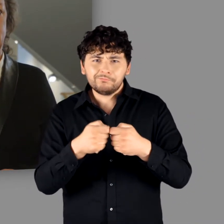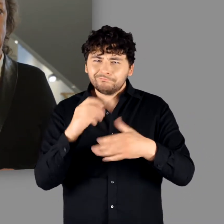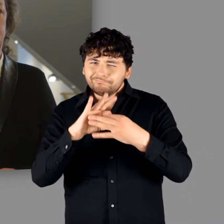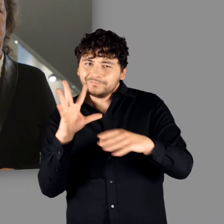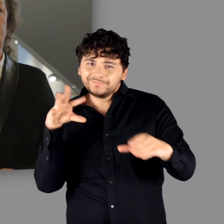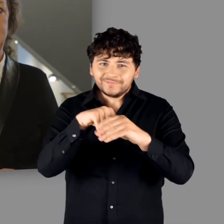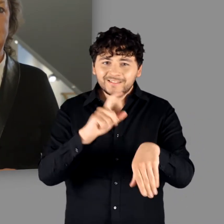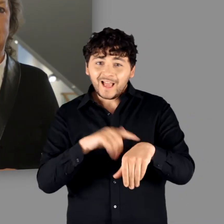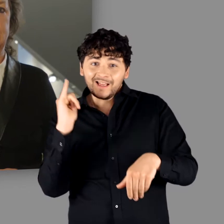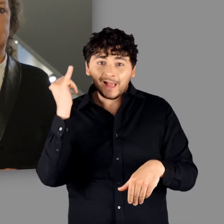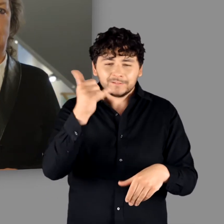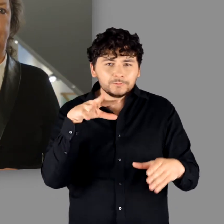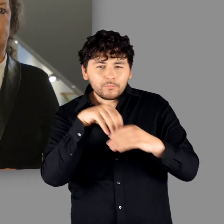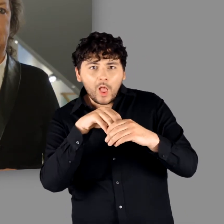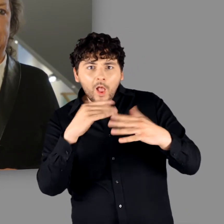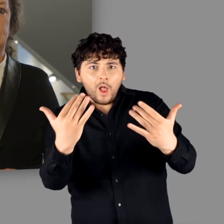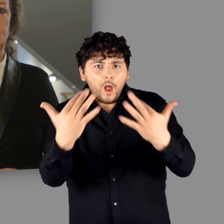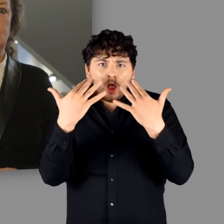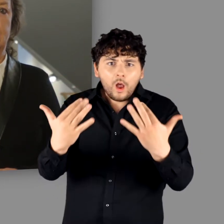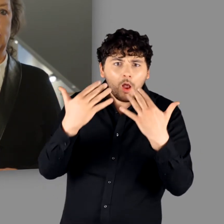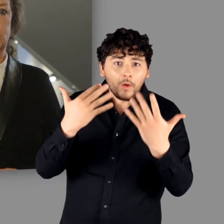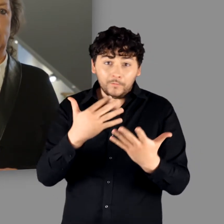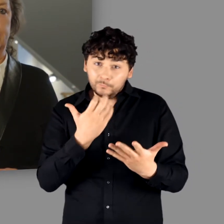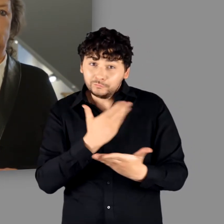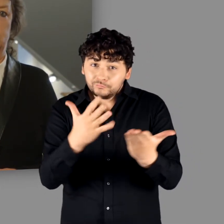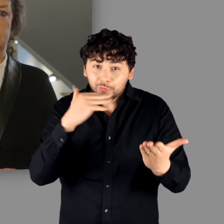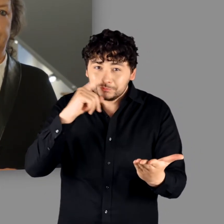und einen anregenden Aufenthalt in der Ausstellung wünschen!